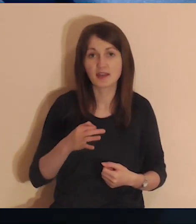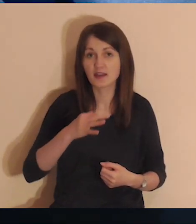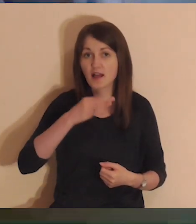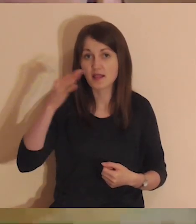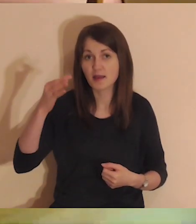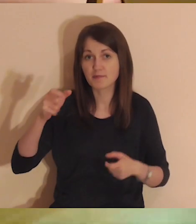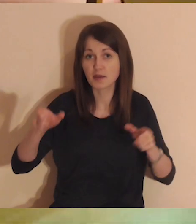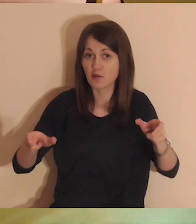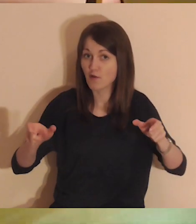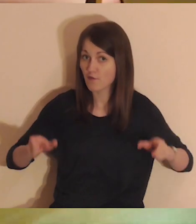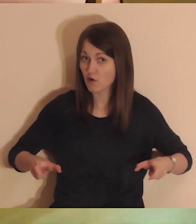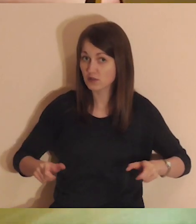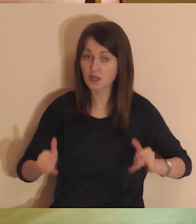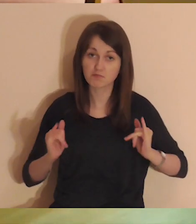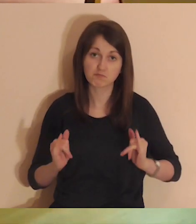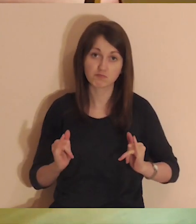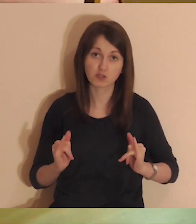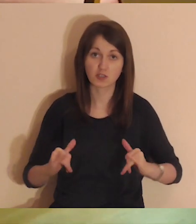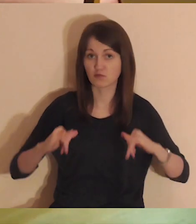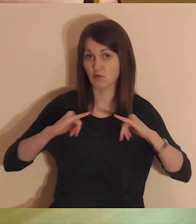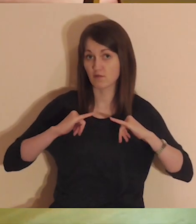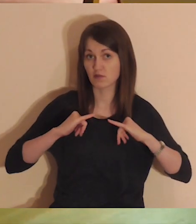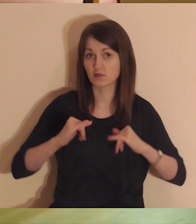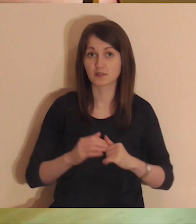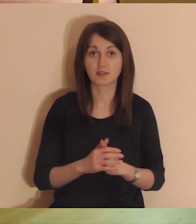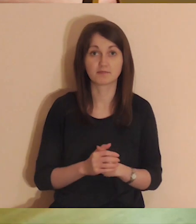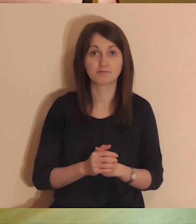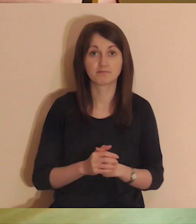Najlepszym miejscem jest wygodny fotel lub krzesło.